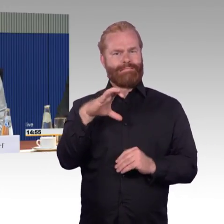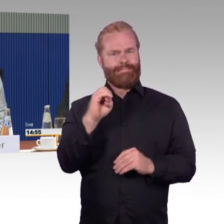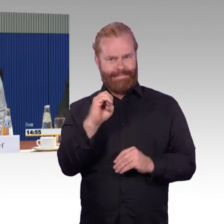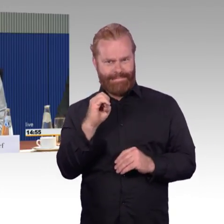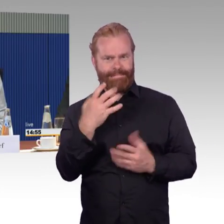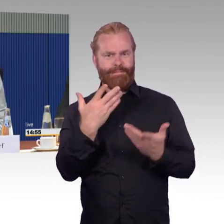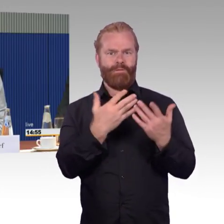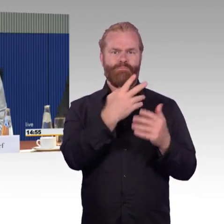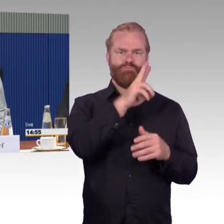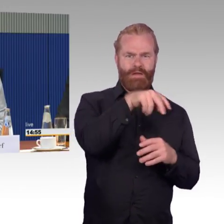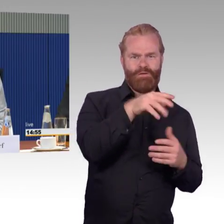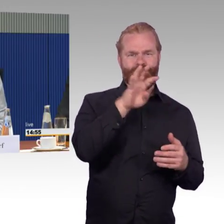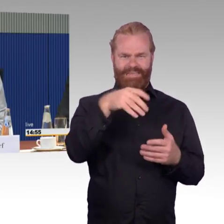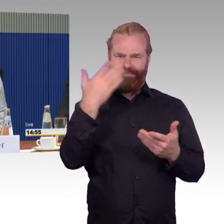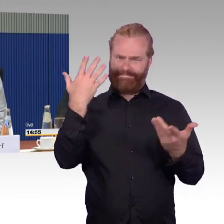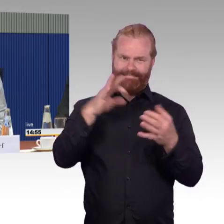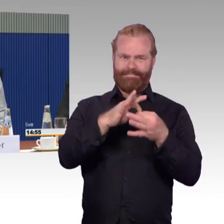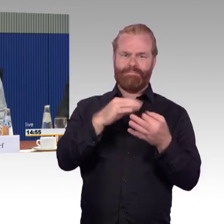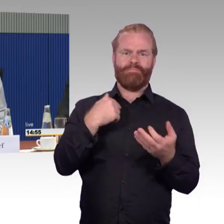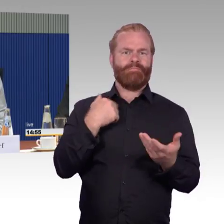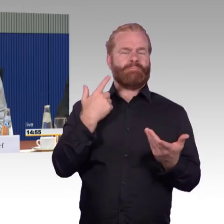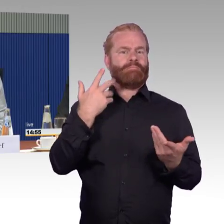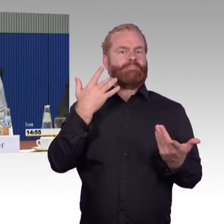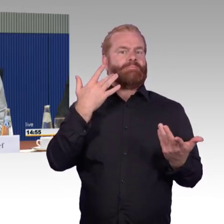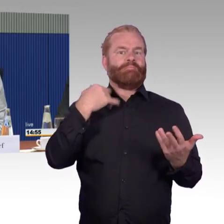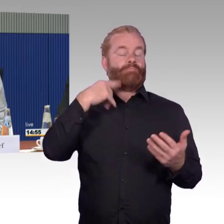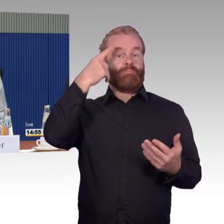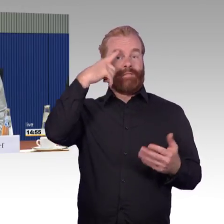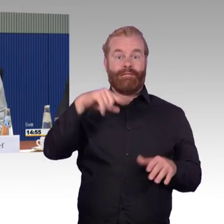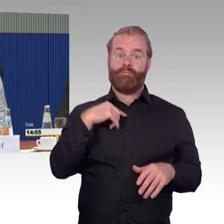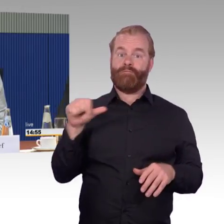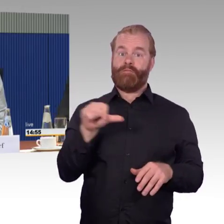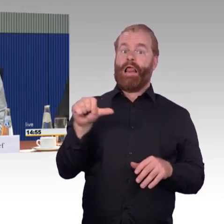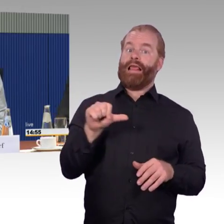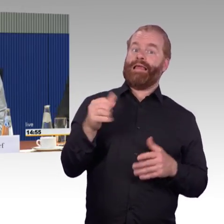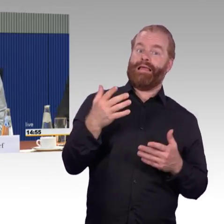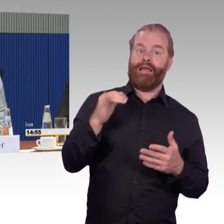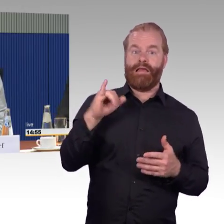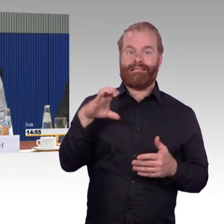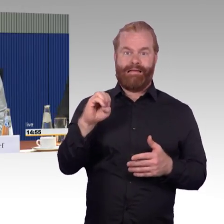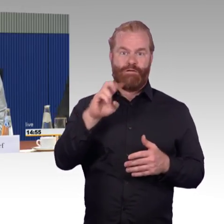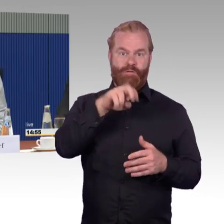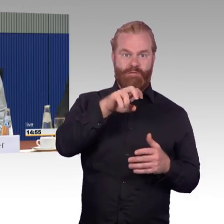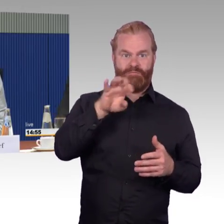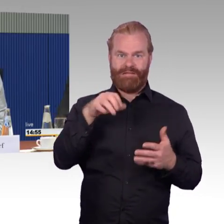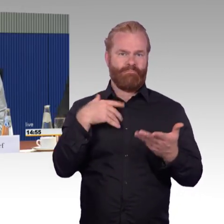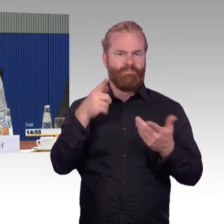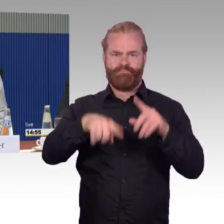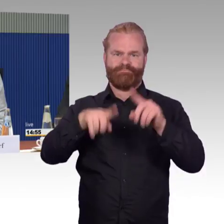Ich hatte leicht etwas Feuchtigkeit in den Augen, als ich den breiten Gang gesehen habe. Das ist der einzige Zug, von dem ich sagen kann,